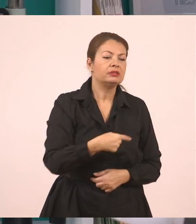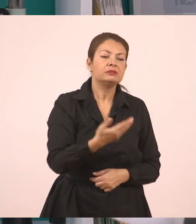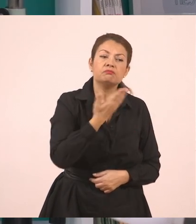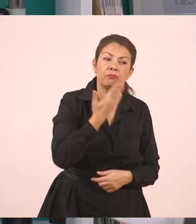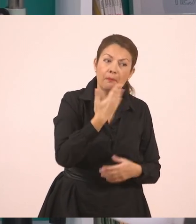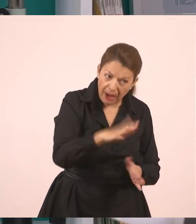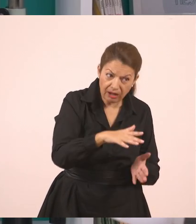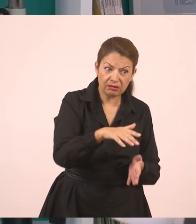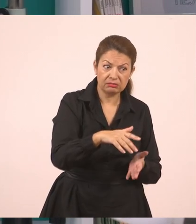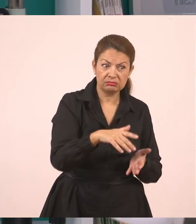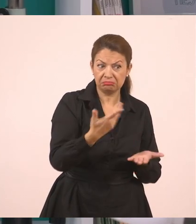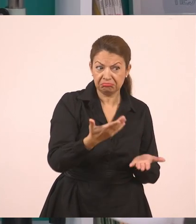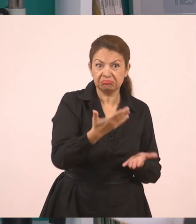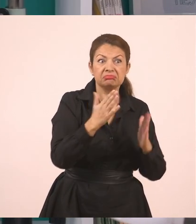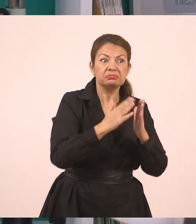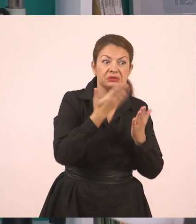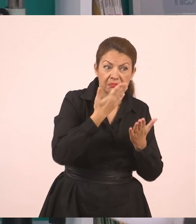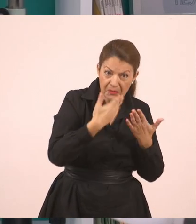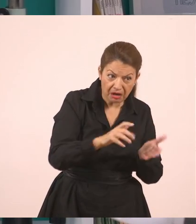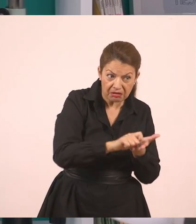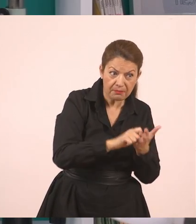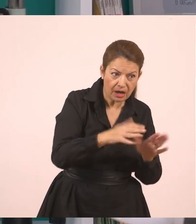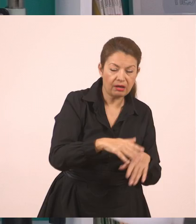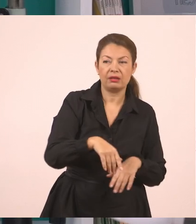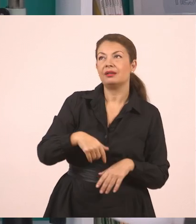"Γιάννη, έκανες τα μαθήματά σου;" Απαντάει ο Γιάννης, "Ναι, κυρία, τα έκανα".